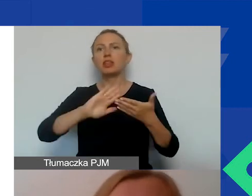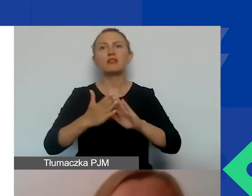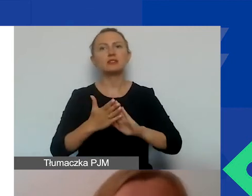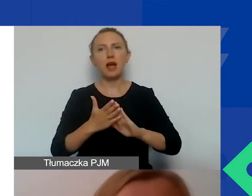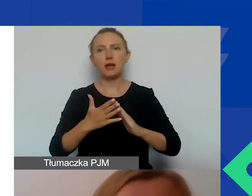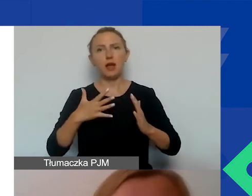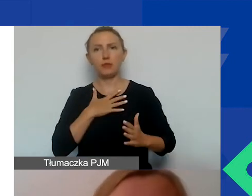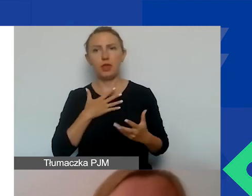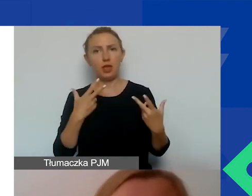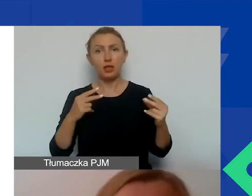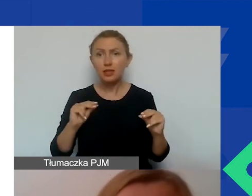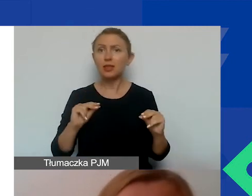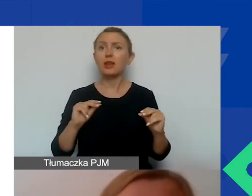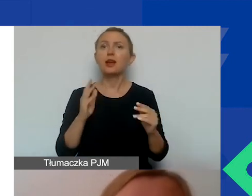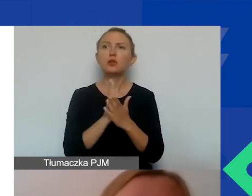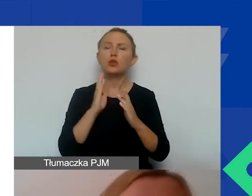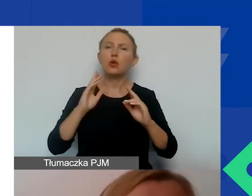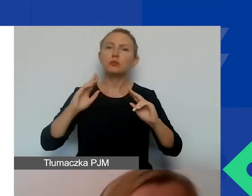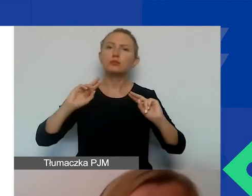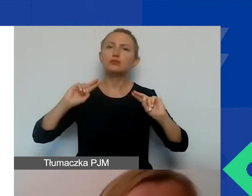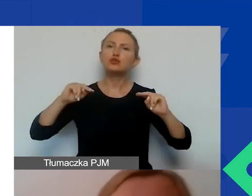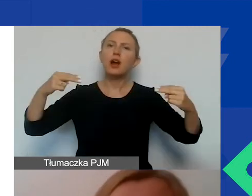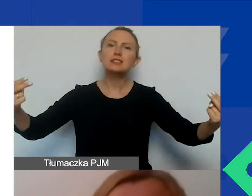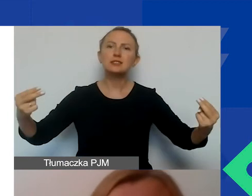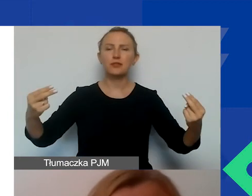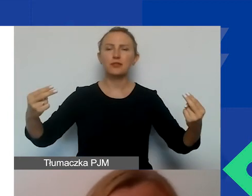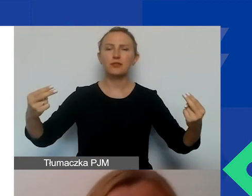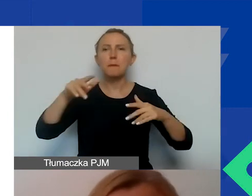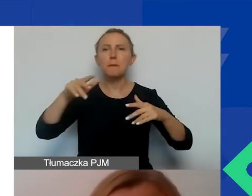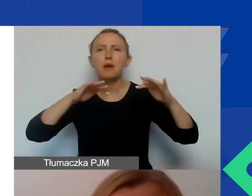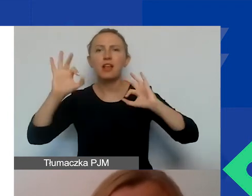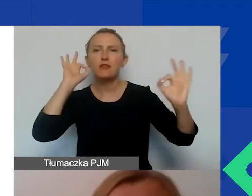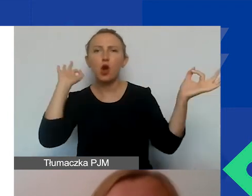Tylko przez przekazywanie nieprawdziwych, zmanipulowanych informacji.